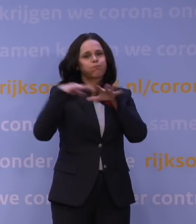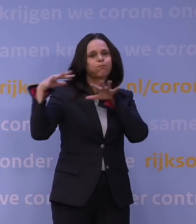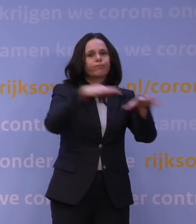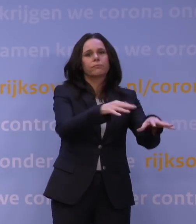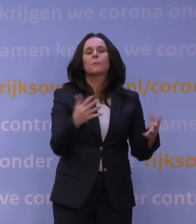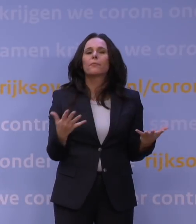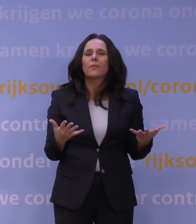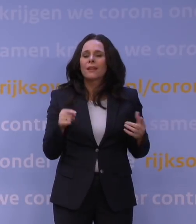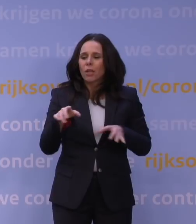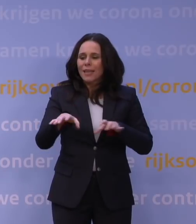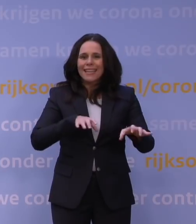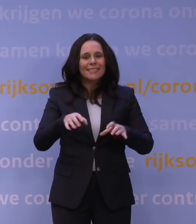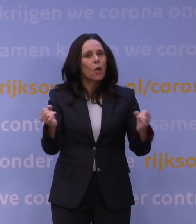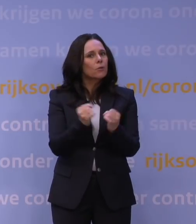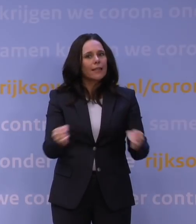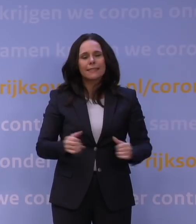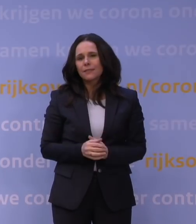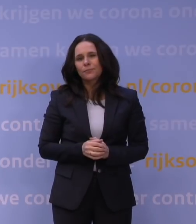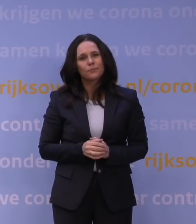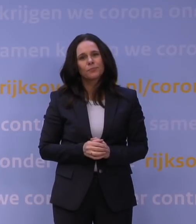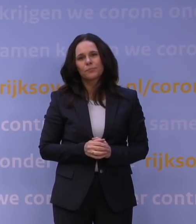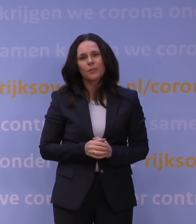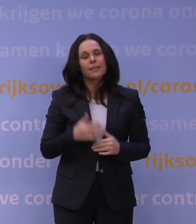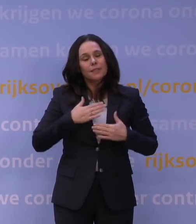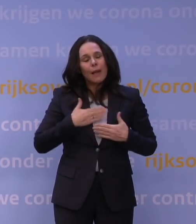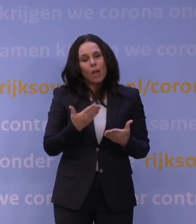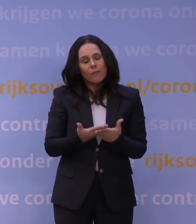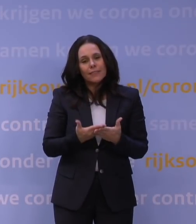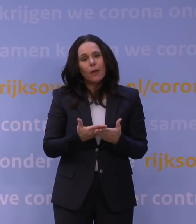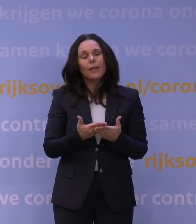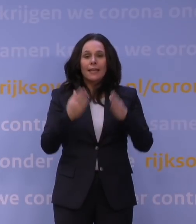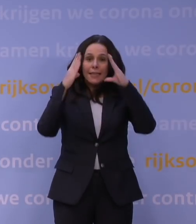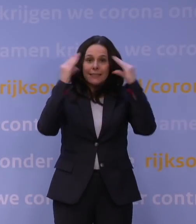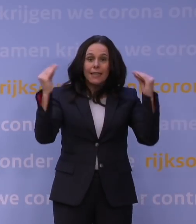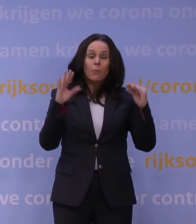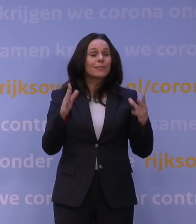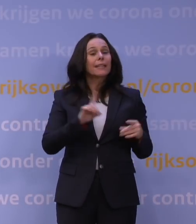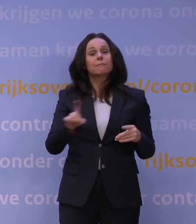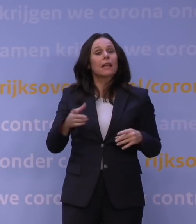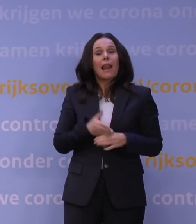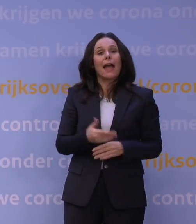En dat risico kunnen we als Nederland niet nemen en dat snapt, is mijn overtuiging, Nederland. Ik kan ongelijk krijgen, maar ik ben razend benieuwd